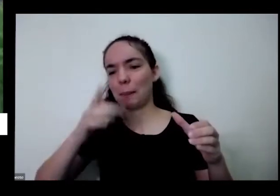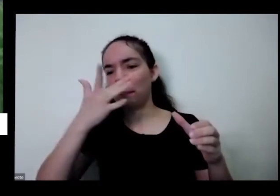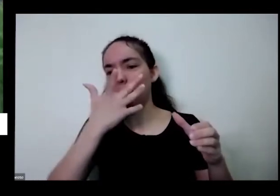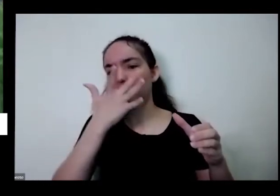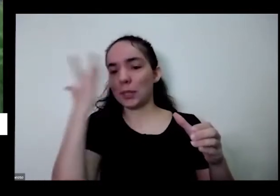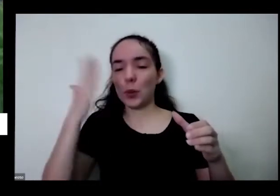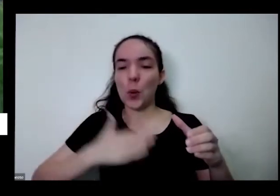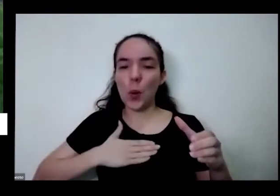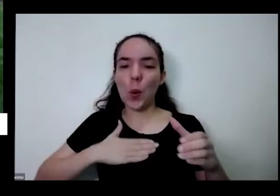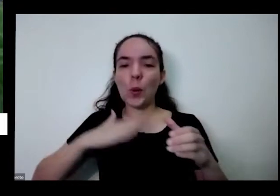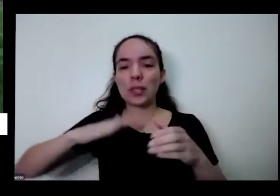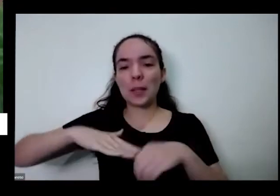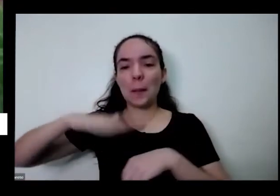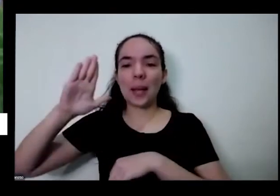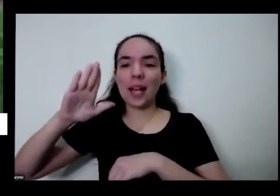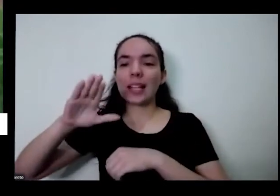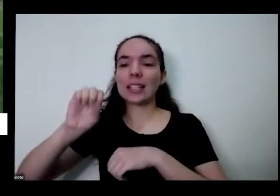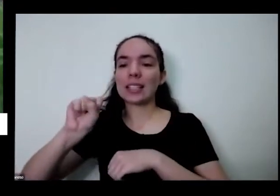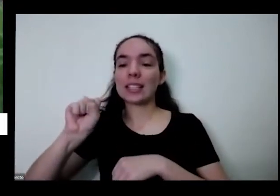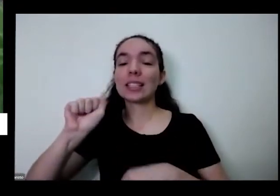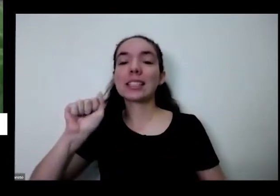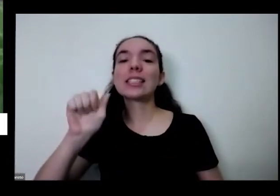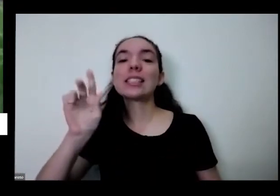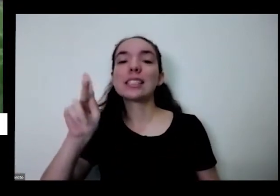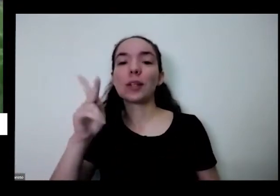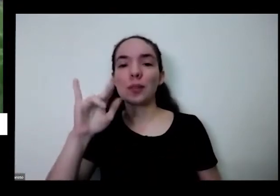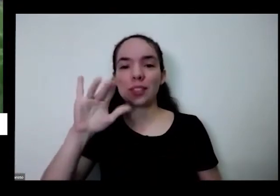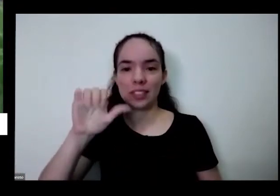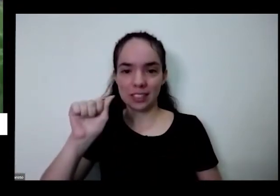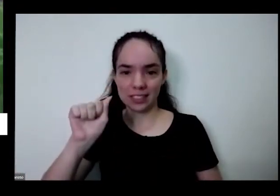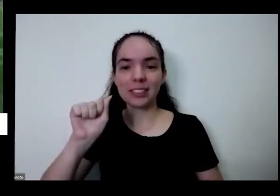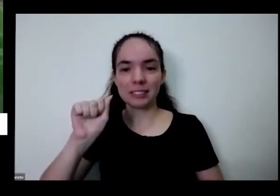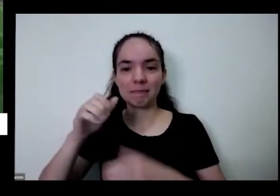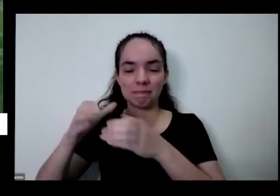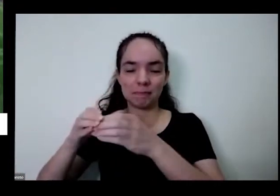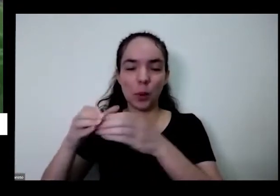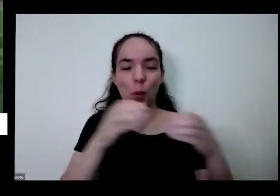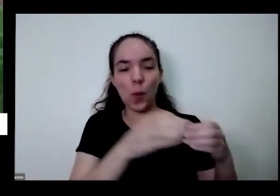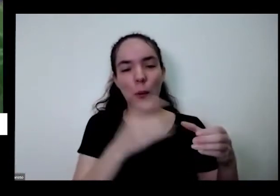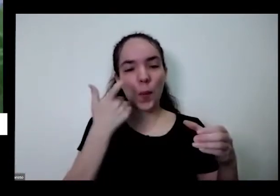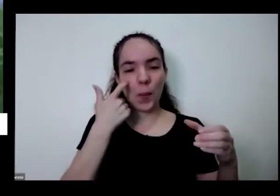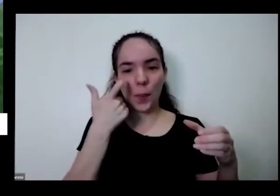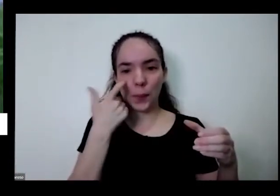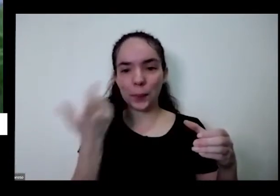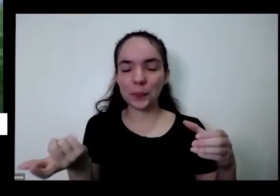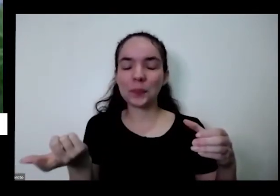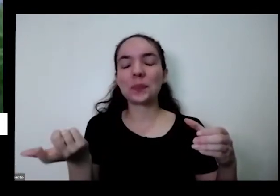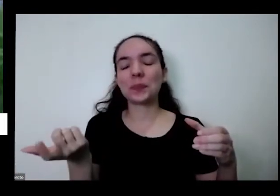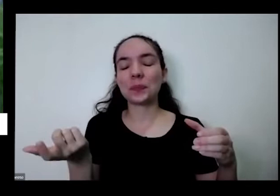salsinha também tudo isso a gente pode tudo dentro de vós pequenos olhos fora aí quando a gente traz